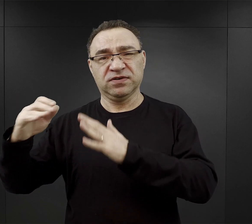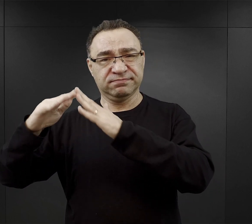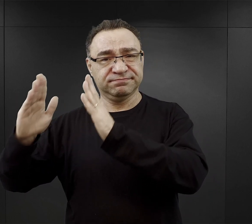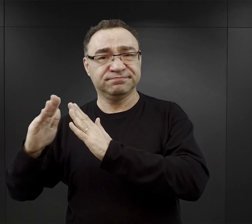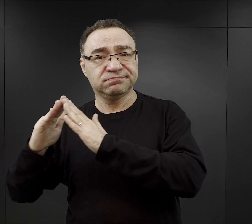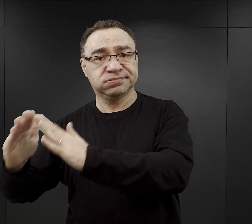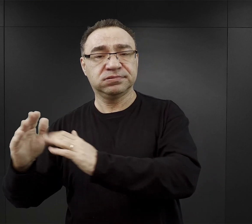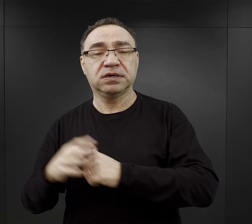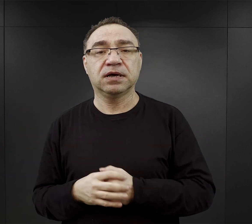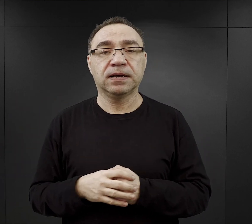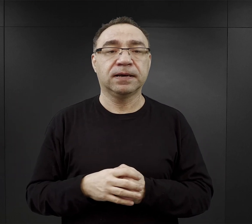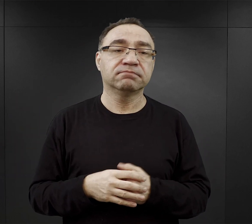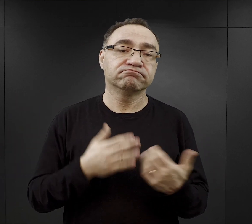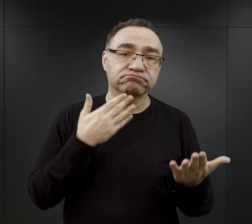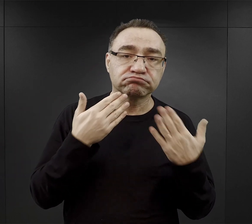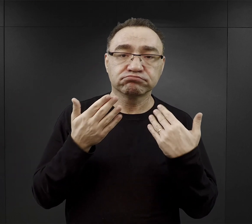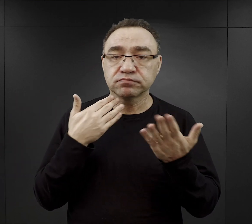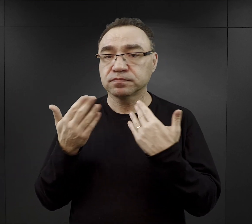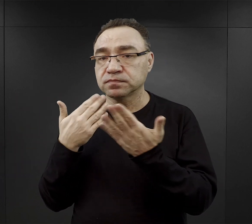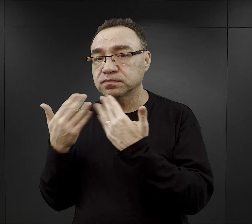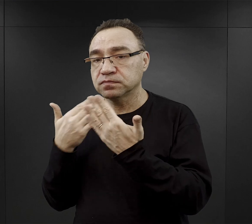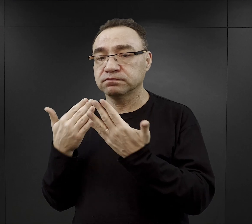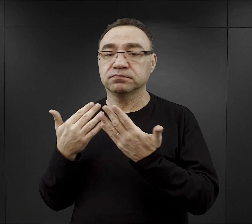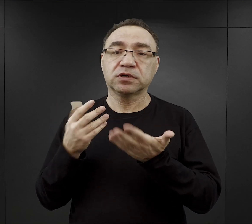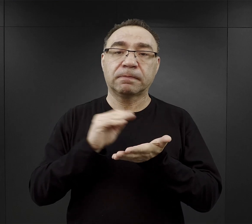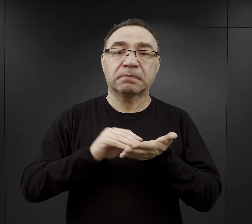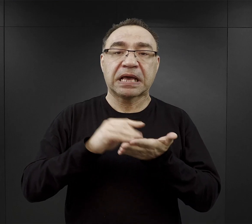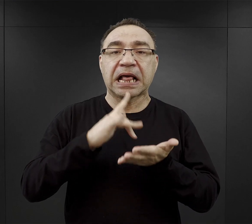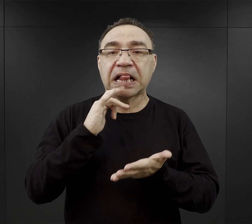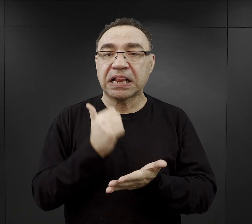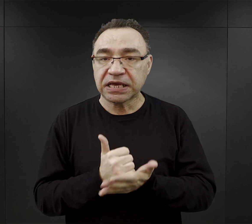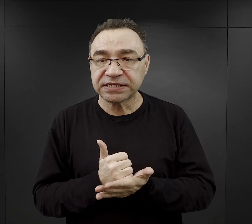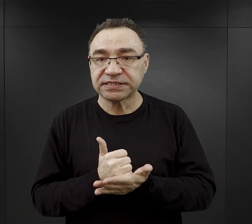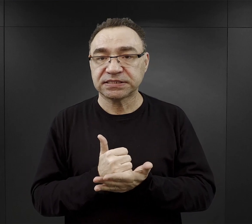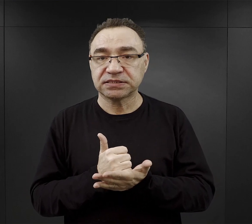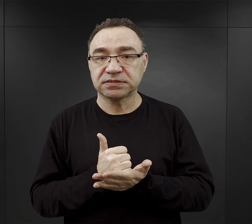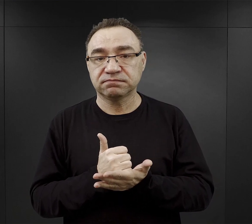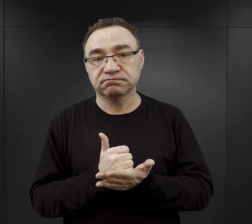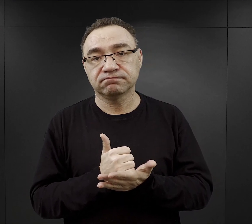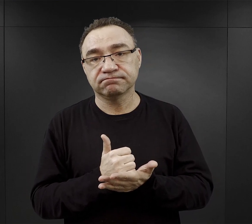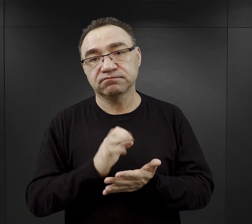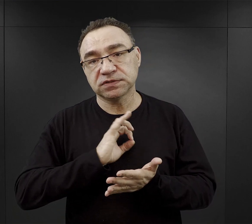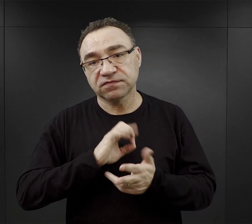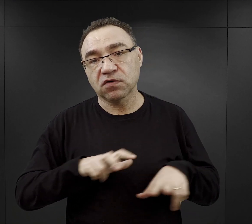i mogli rozmawiać, mogli pisać listy do swoich rodzin.